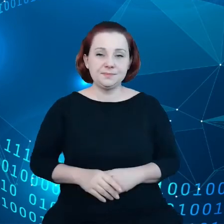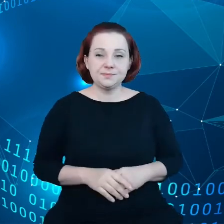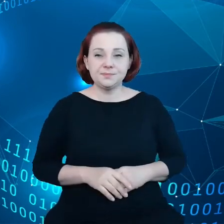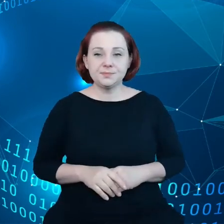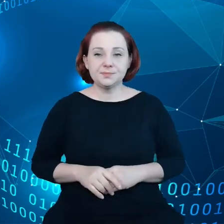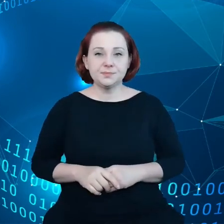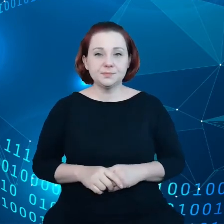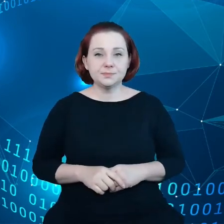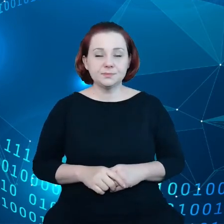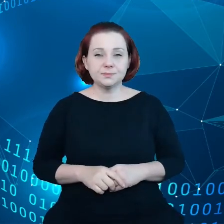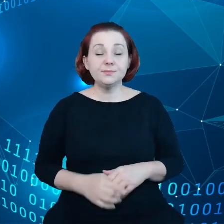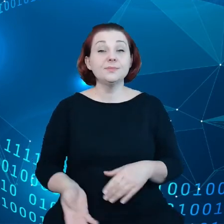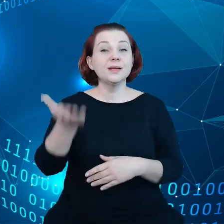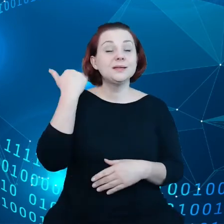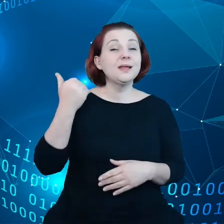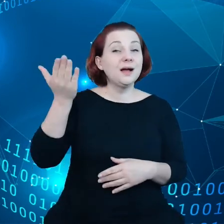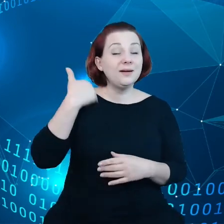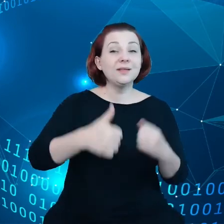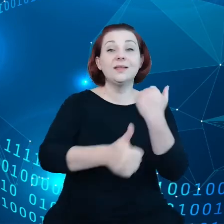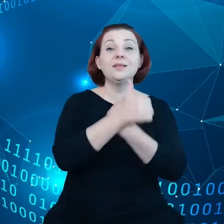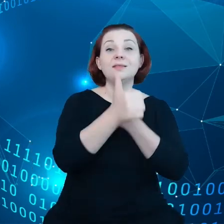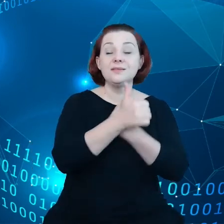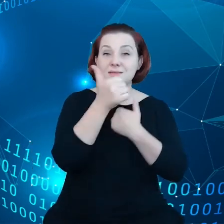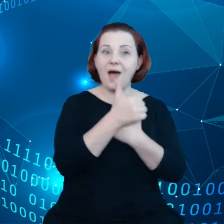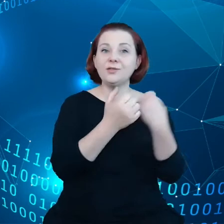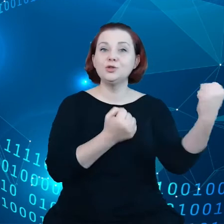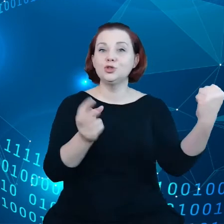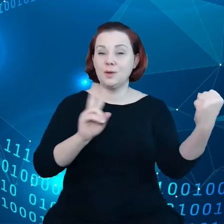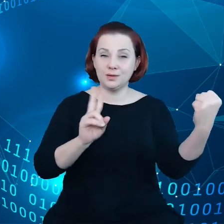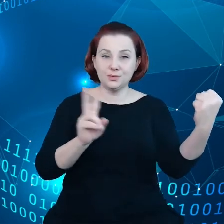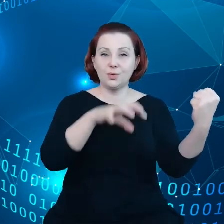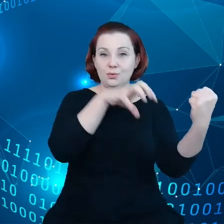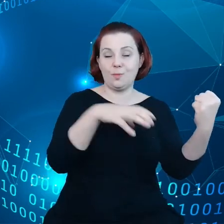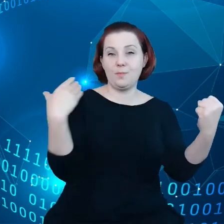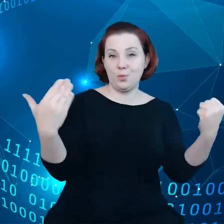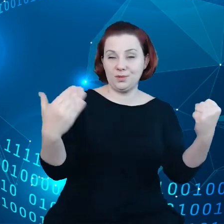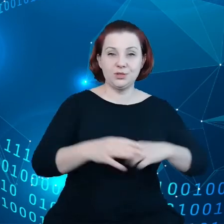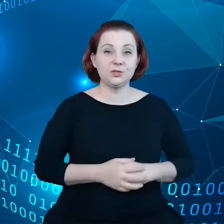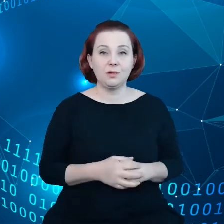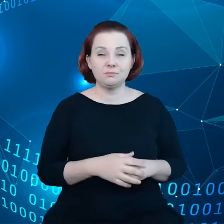Dawniej dane dzierżył sektor publiczny. Oczywiście wiązało się z tym ryzyko,